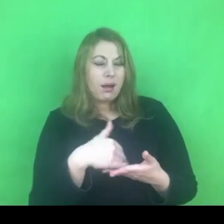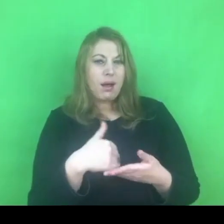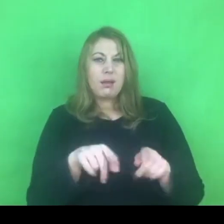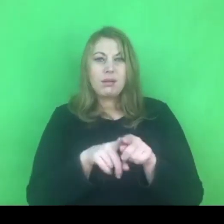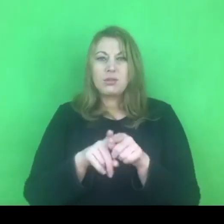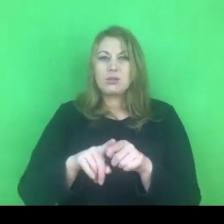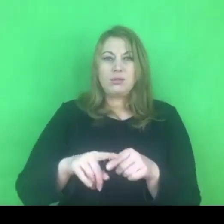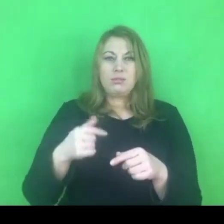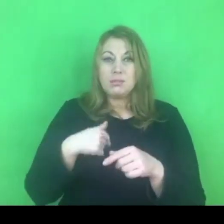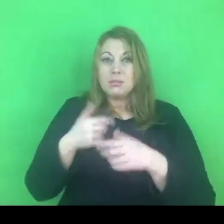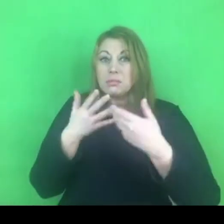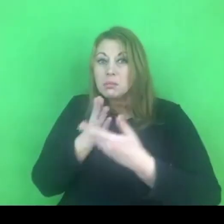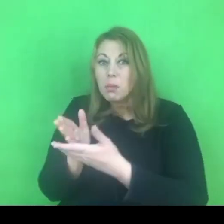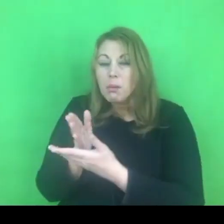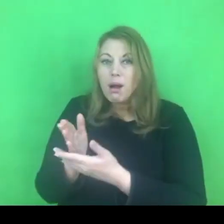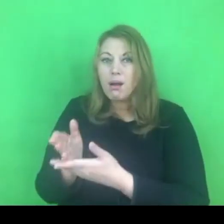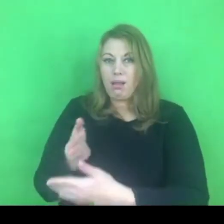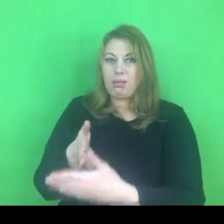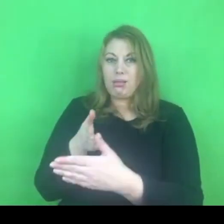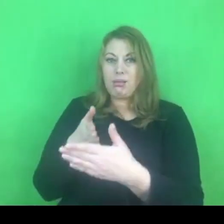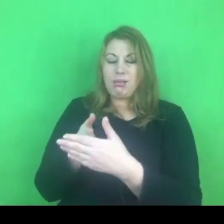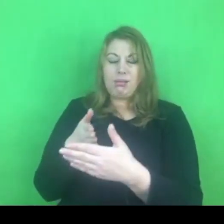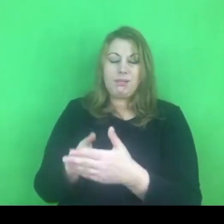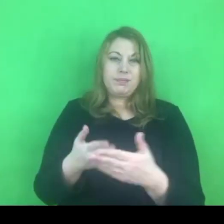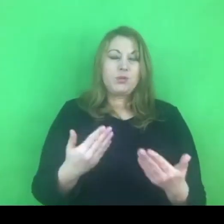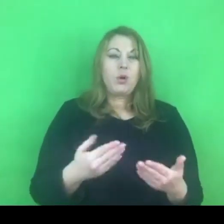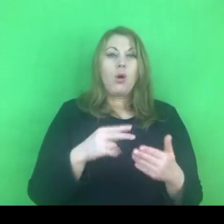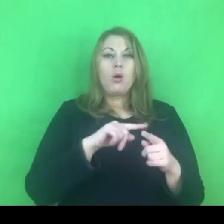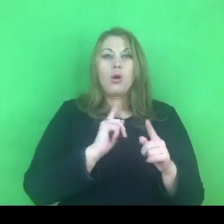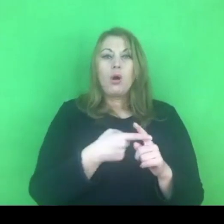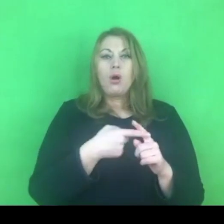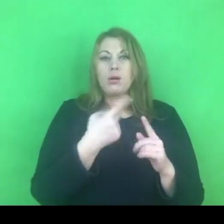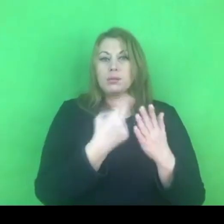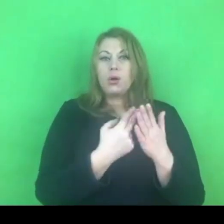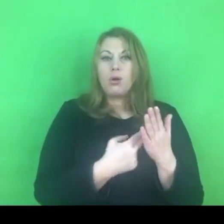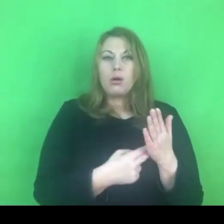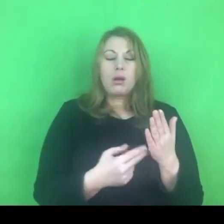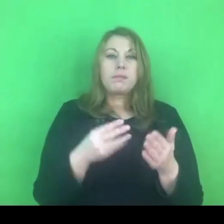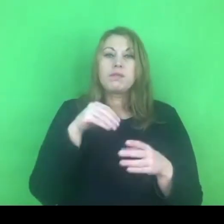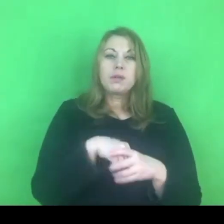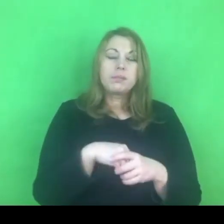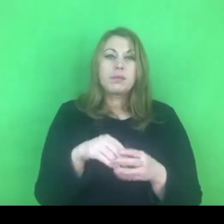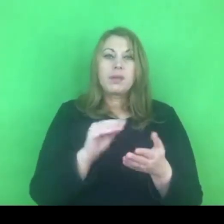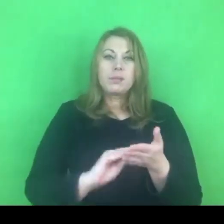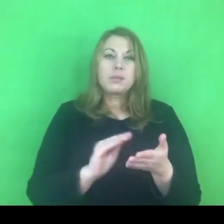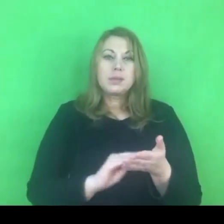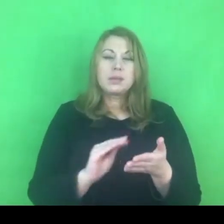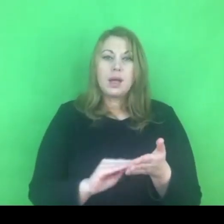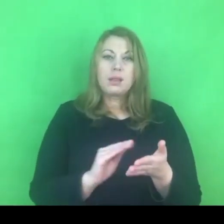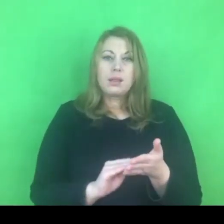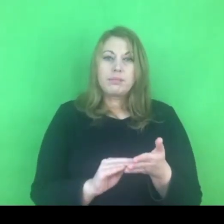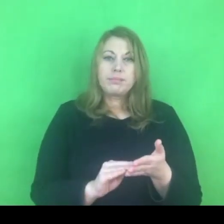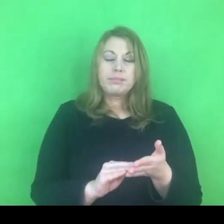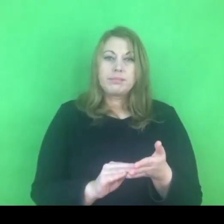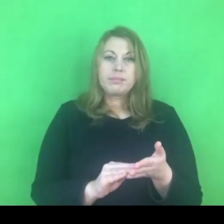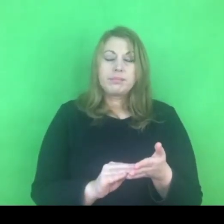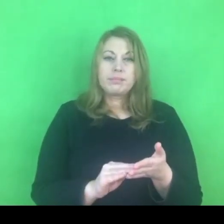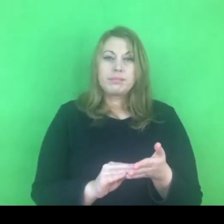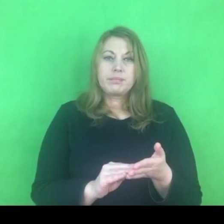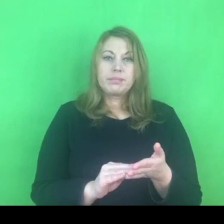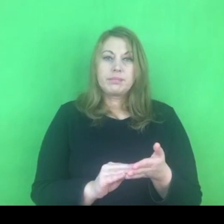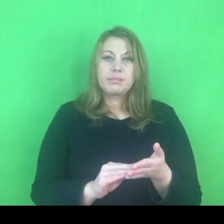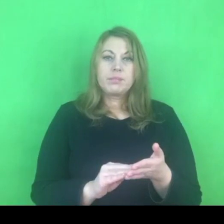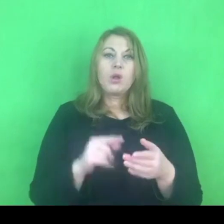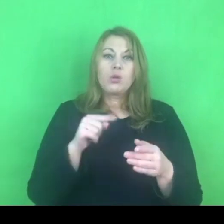Mamy w tym rocznym programie ujęty zapis, który zaleca nie tylko kontynuację programów korekcyjno-edukacyjnych,